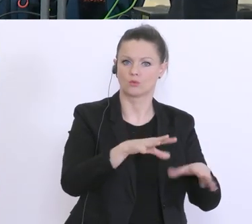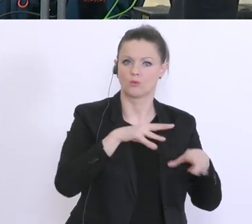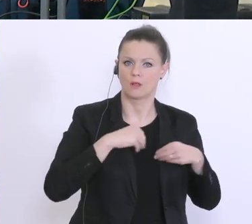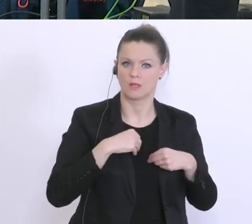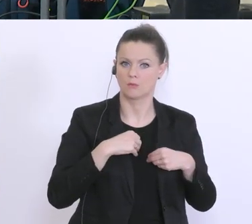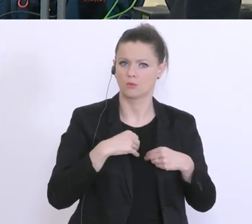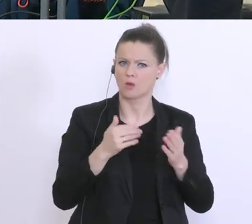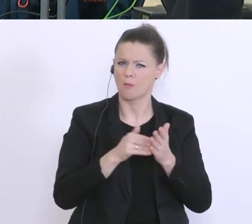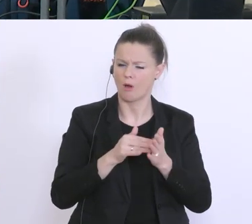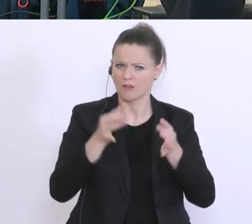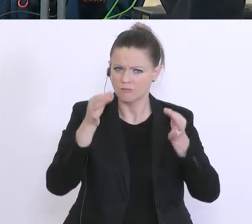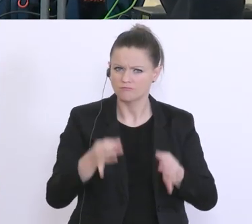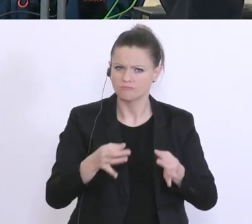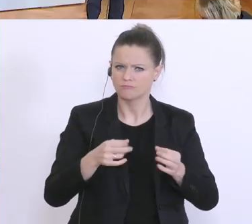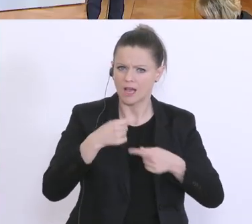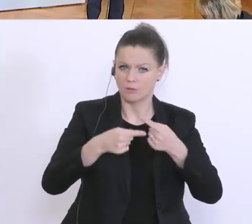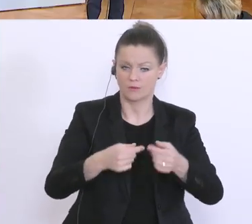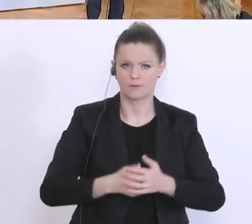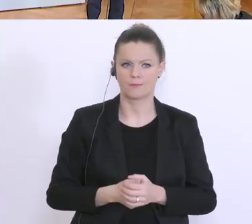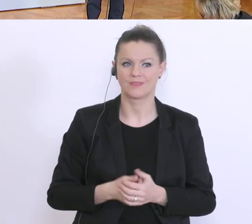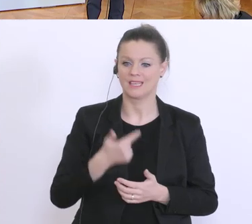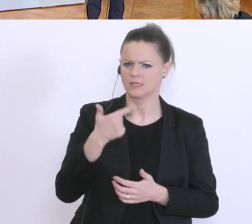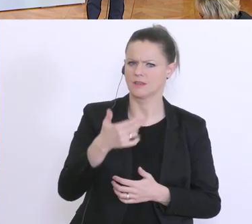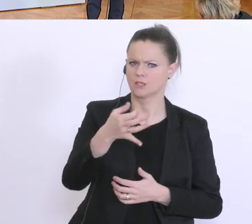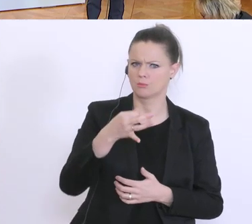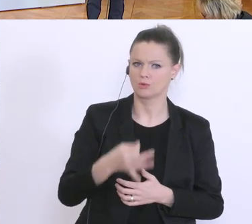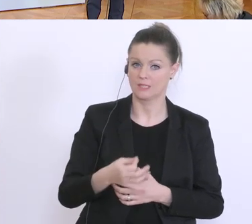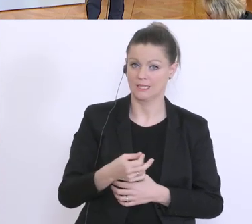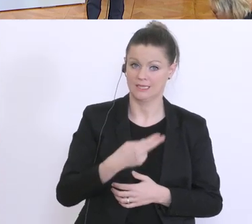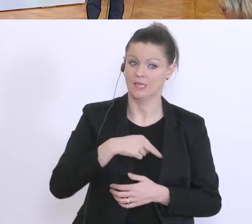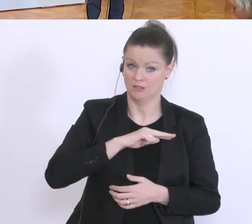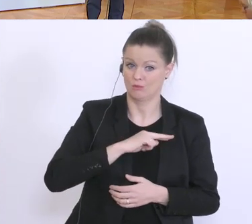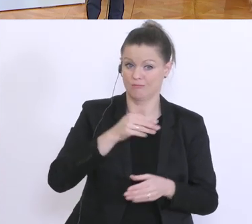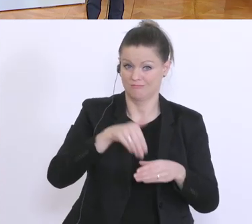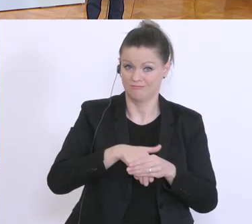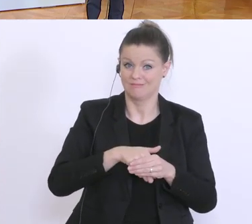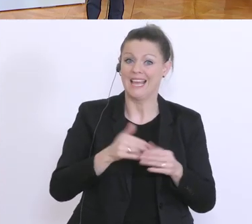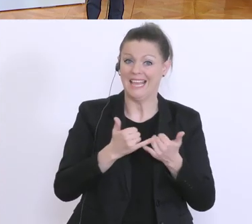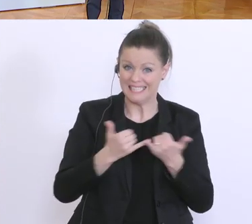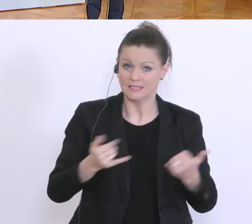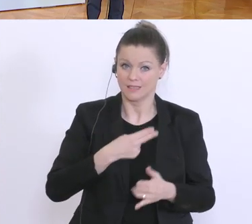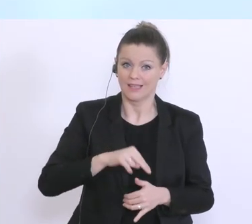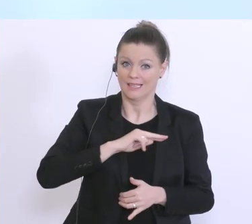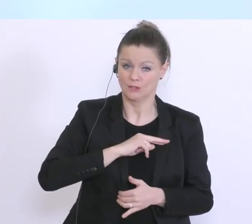Also, 20 % Risiko sind trotzdem 20 % Risiko, aber, und darum auch der